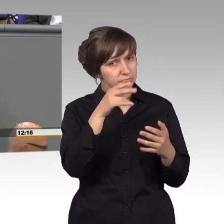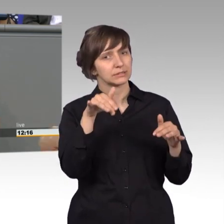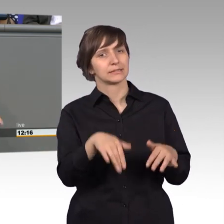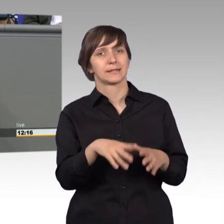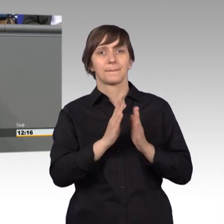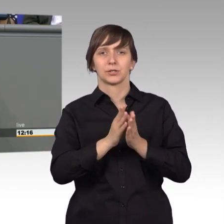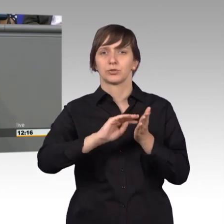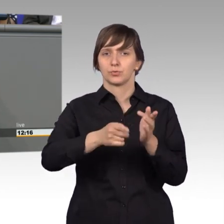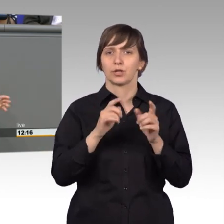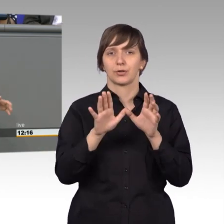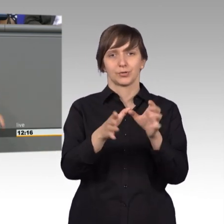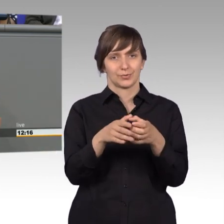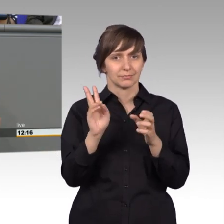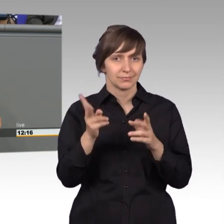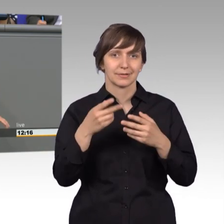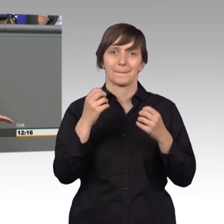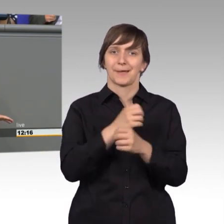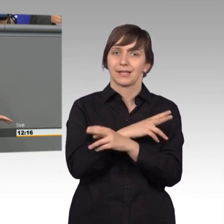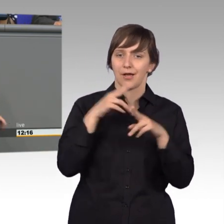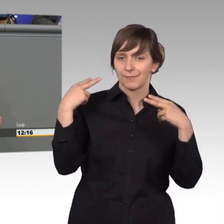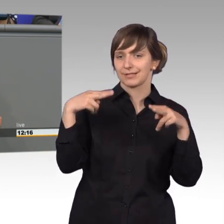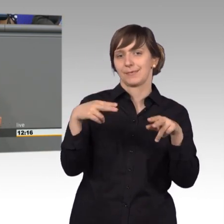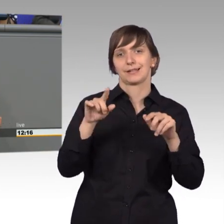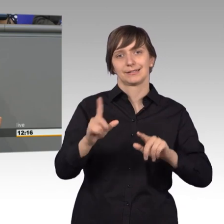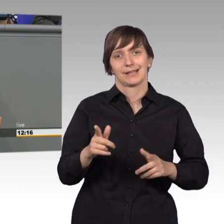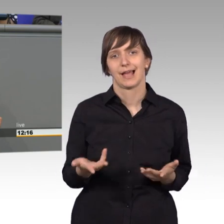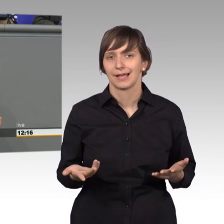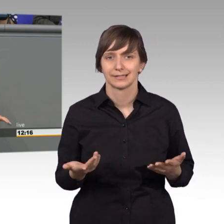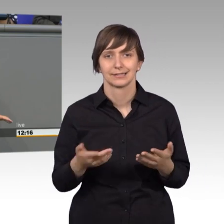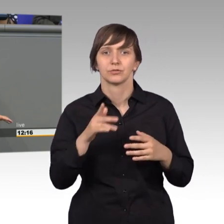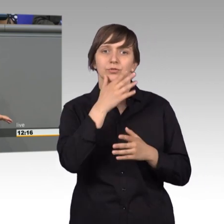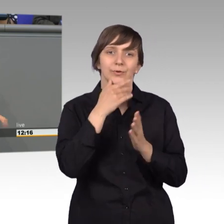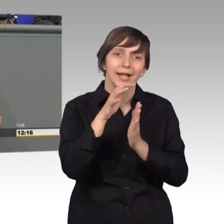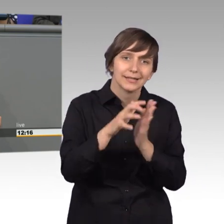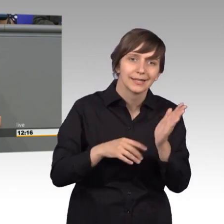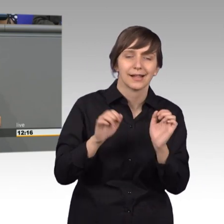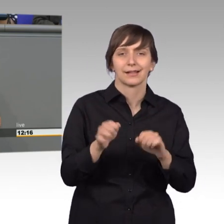keine mediale Aufmerksamkeit, wurde auch schon angedeutet, man kann da keine schönen Artikel schreiben. Man kann auch nicht glänzen